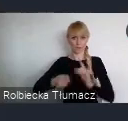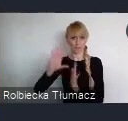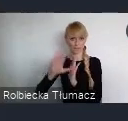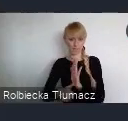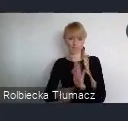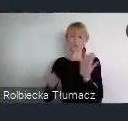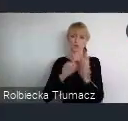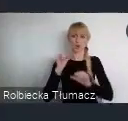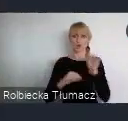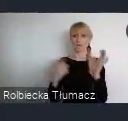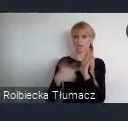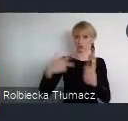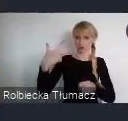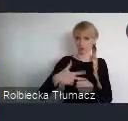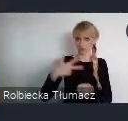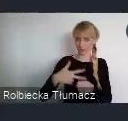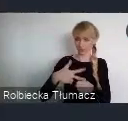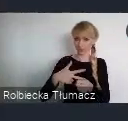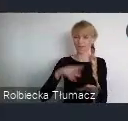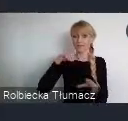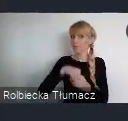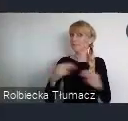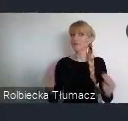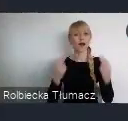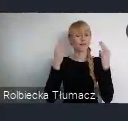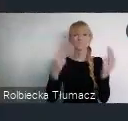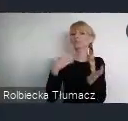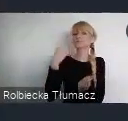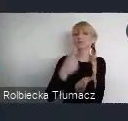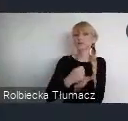Wśród takich najważniejszych kwestii, które są zaadresowane w projekcie